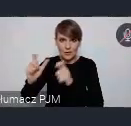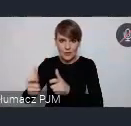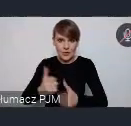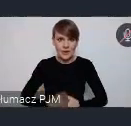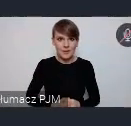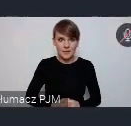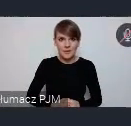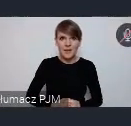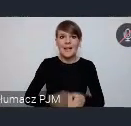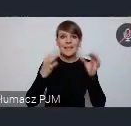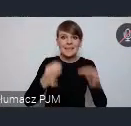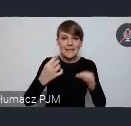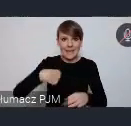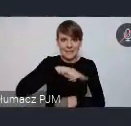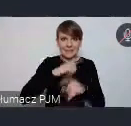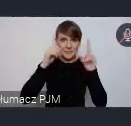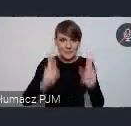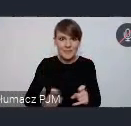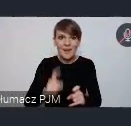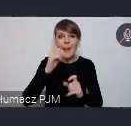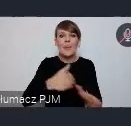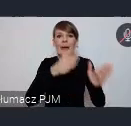Który dzisiaj inaugurujemy ale kolejnym wydarzeniem będą miały